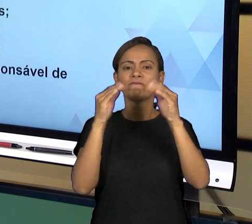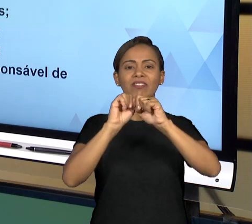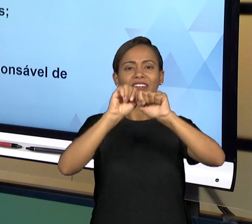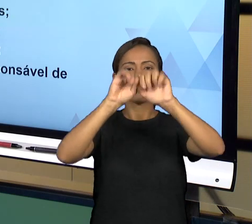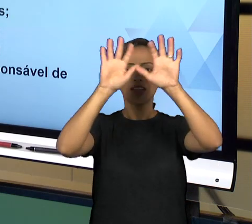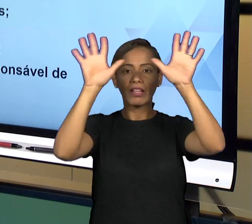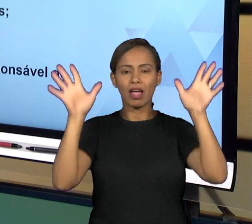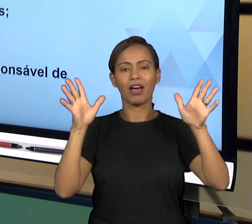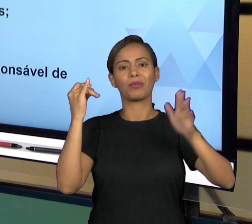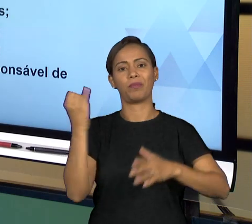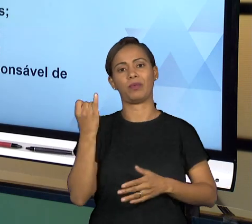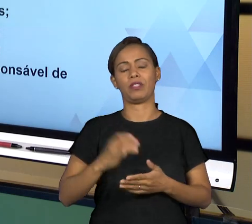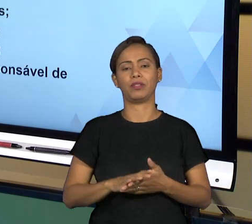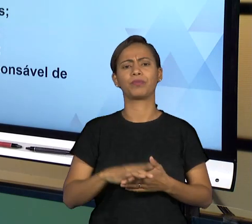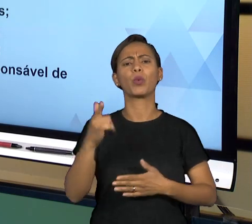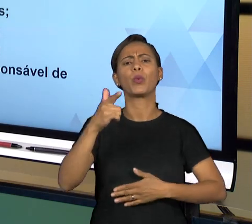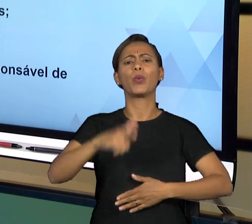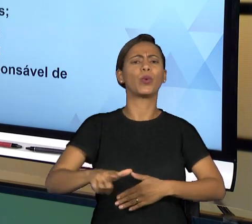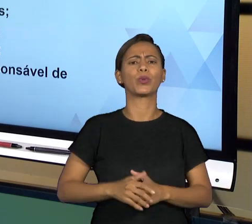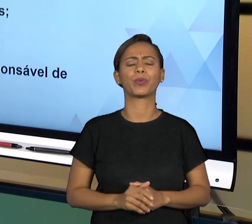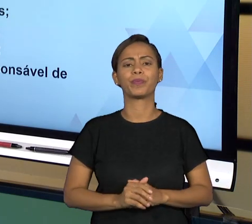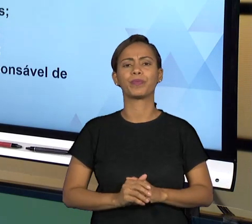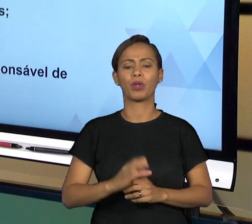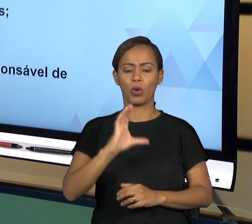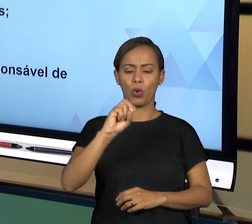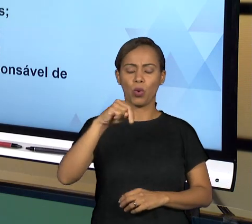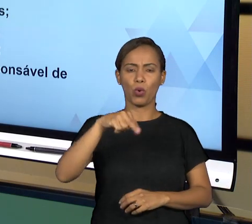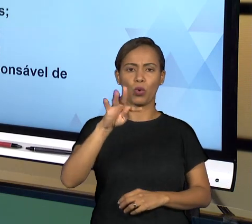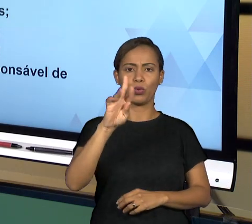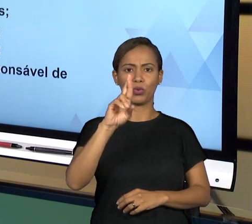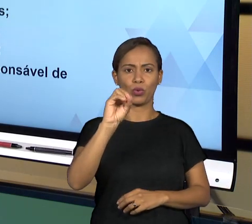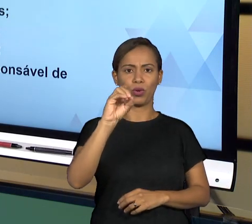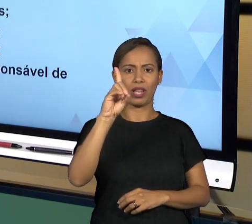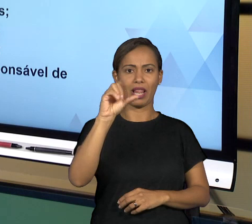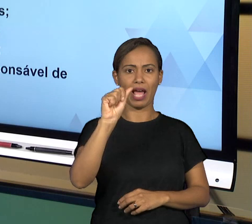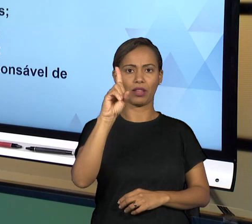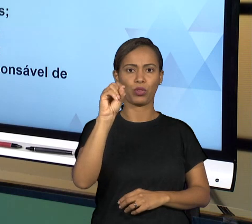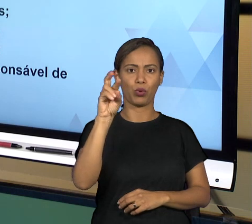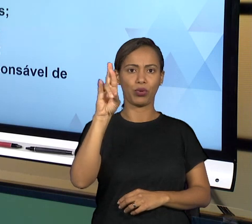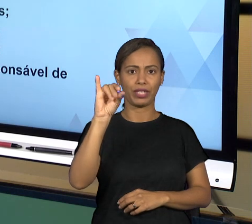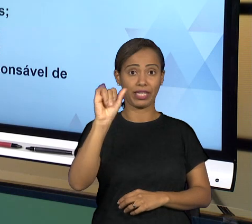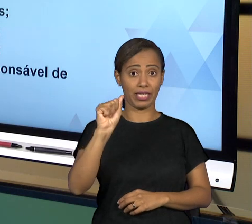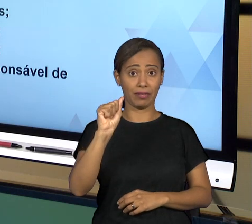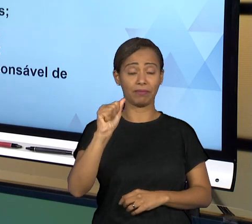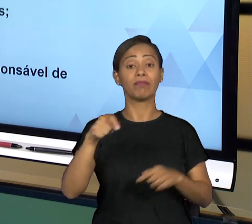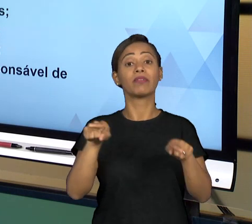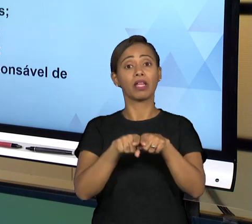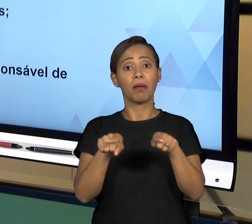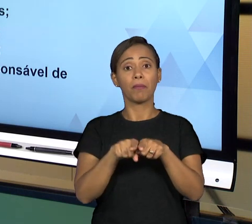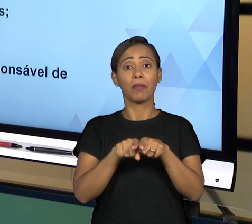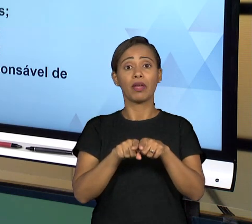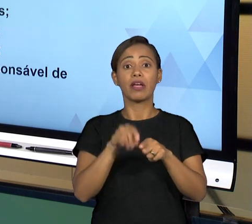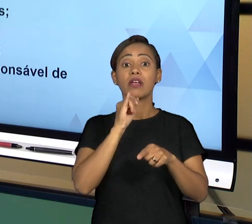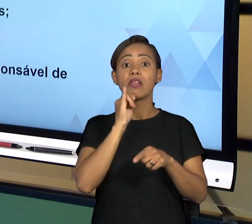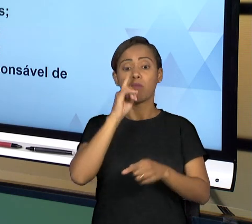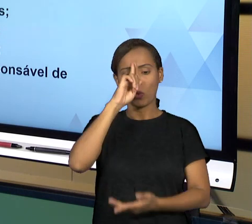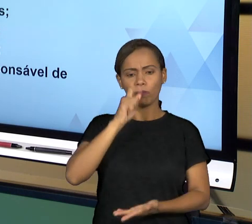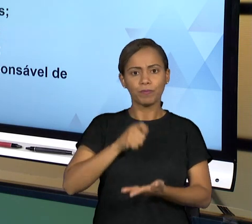GOVERNANÇA TÊM A VER COM TRANSPARÊNCIA, VOCÊ PODER SEMPRE JUSTIFICAR OS SEUS ATOS. A TRANSPARÊNCIA SEMPRE LEVADA EM CONSIDERAÇÃO